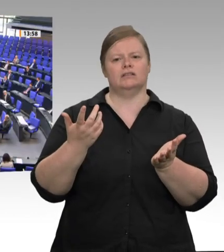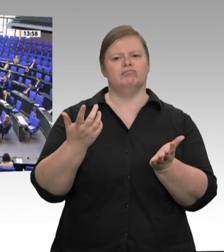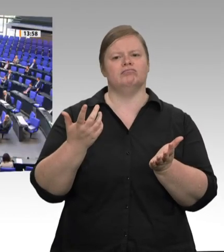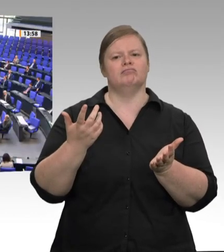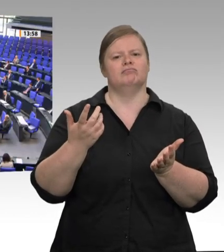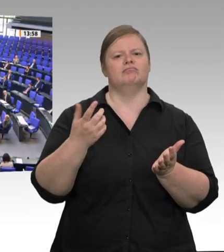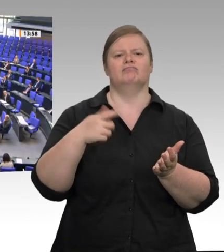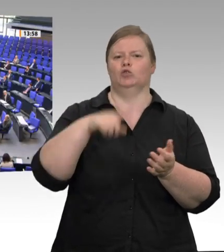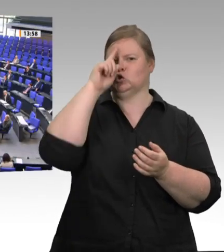Herr Minister,